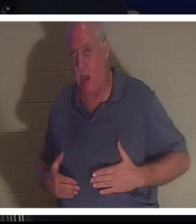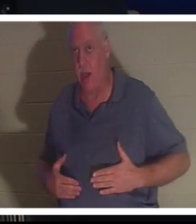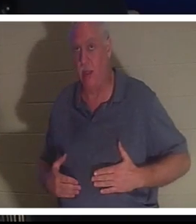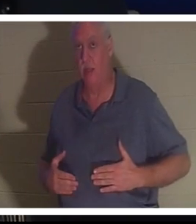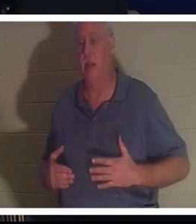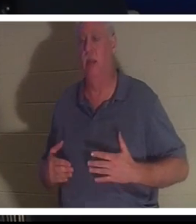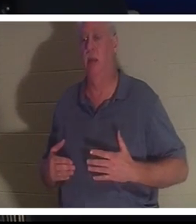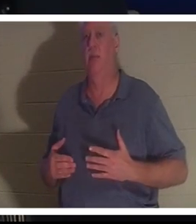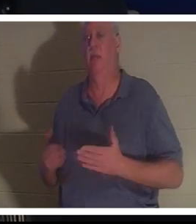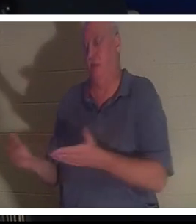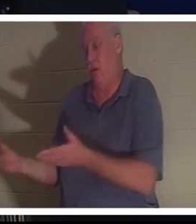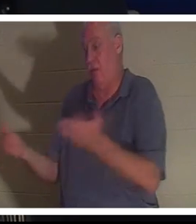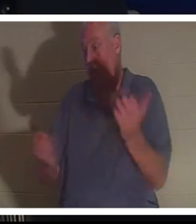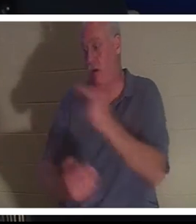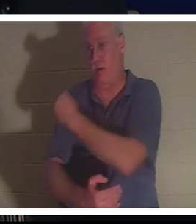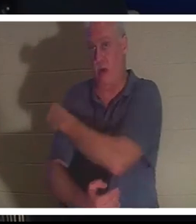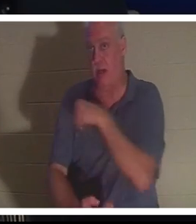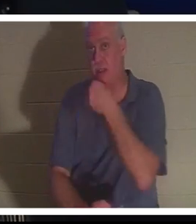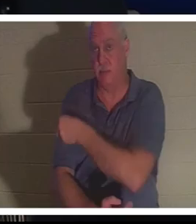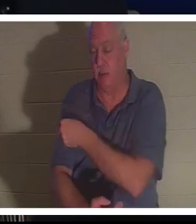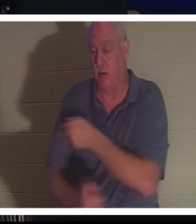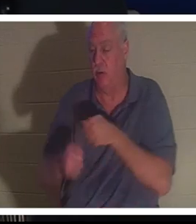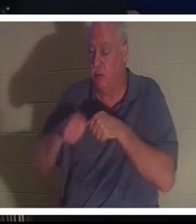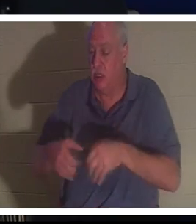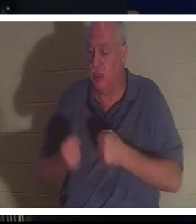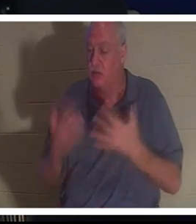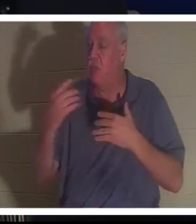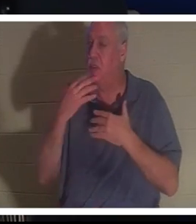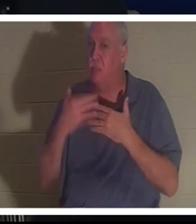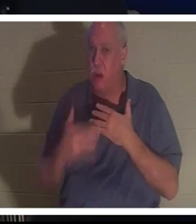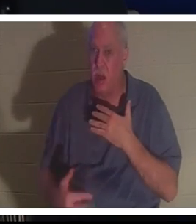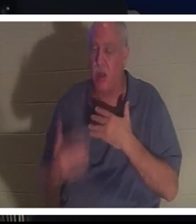वह अस्पताल पहुंची. उसका इतना खून बह चुका था कि उन्हें विश्वास ही नहीं हो रहा था कि यह महिला अभी भी जीवित है,